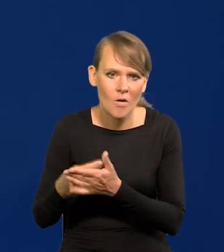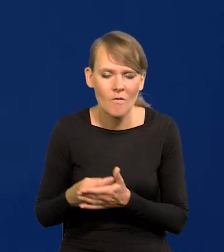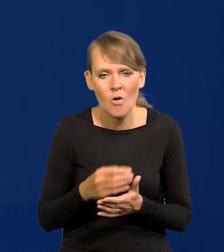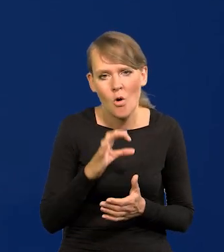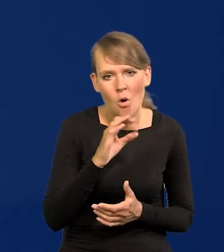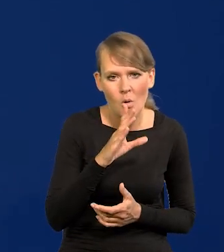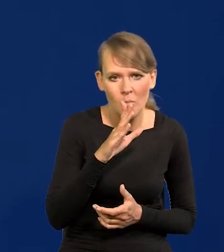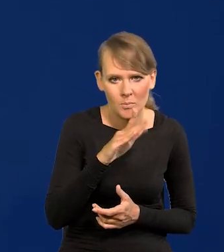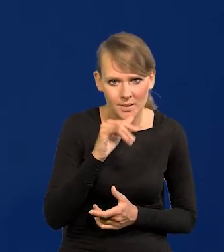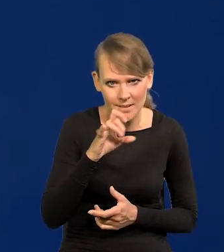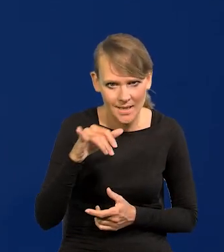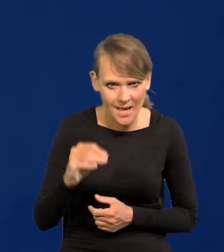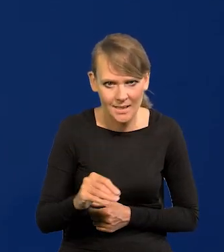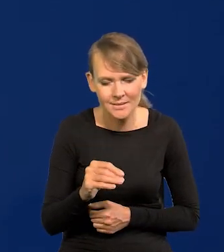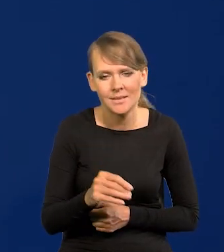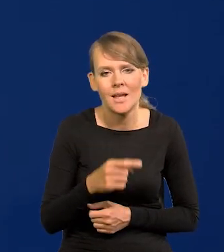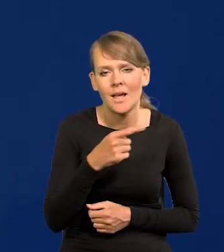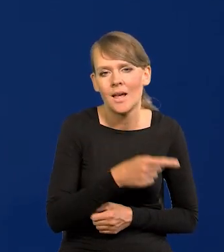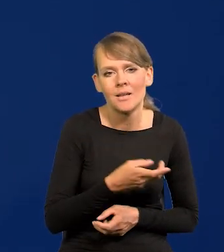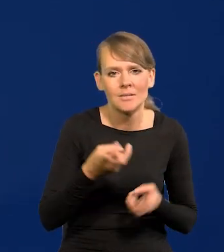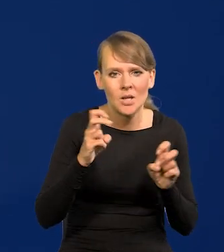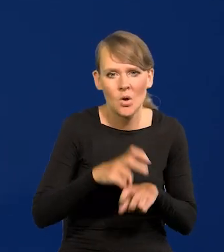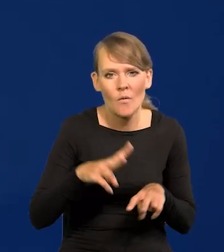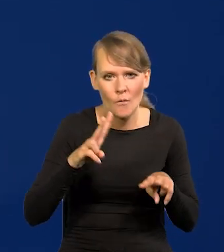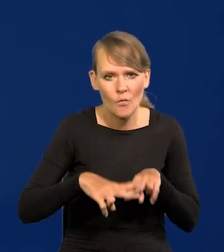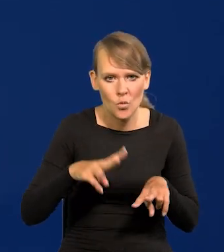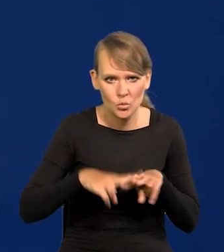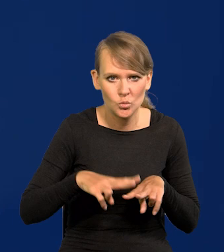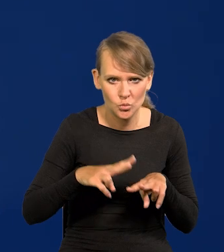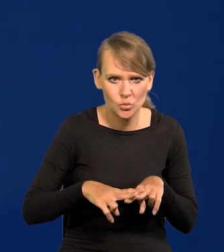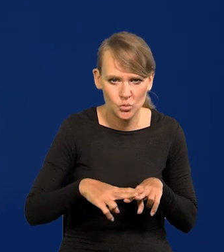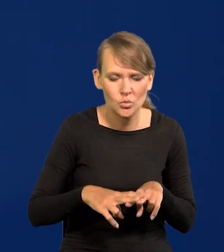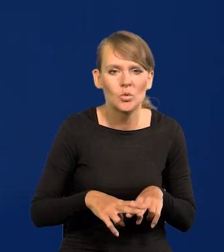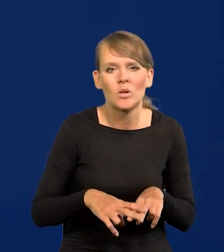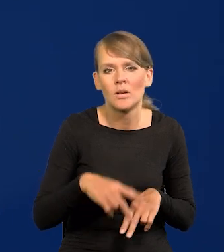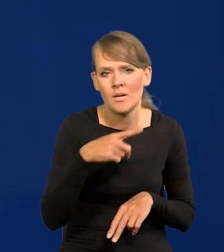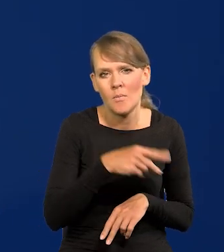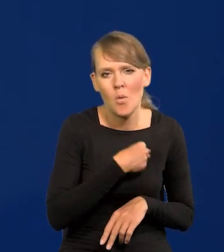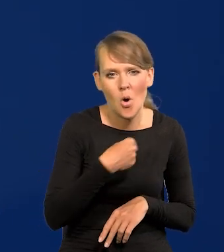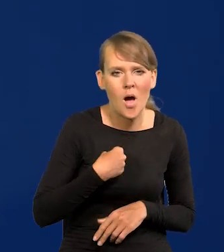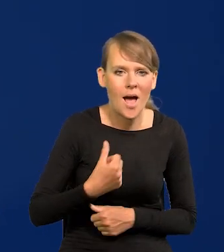obligacje wykreowane przez fundusz dozbrojenia polskiej armii,